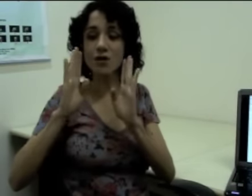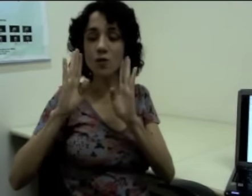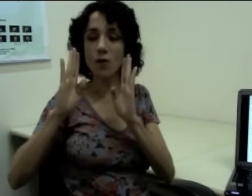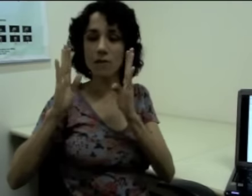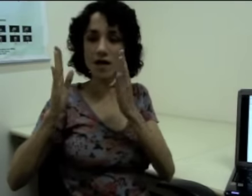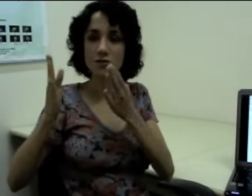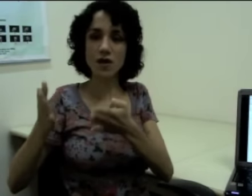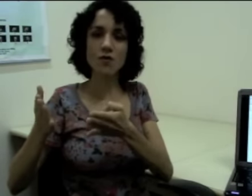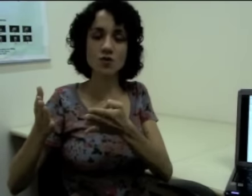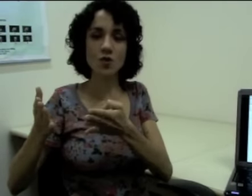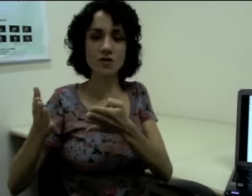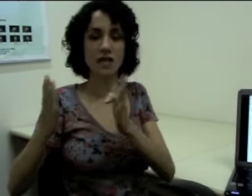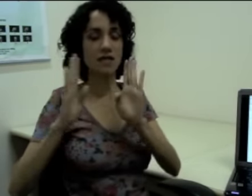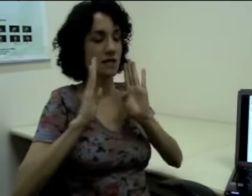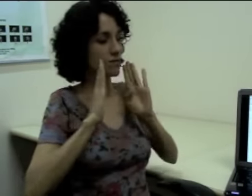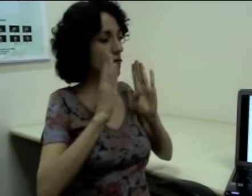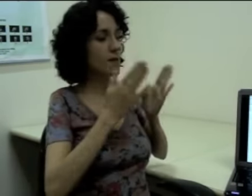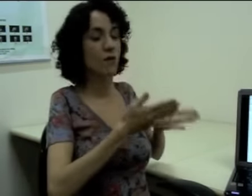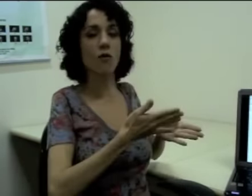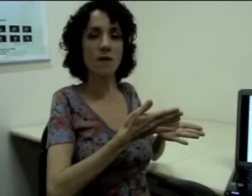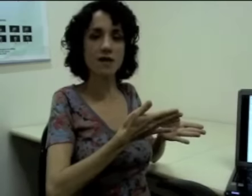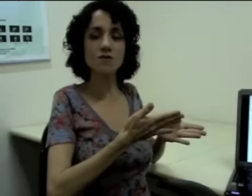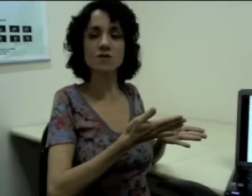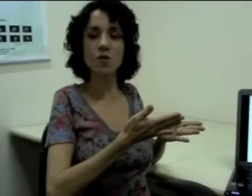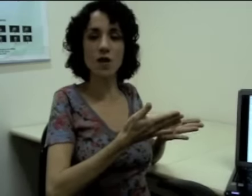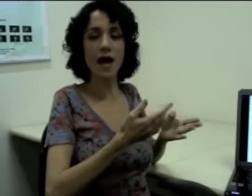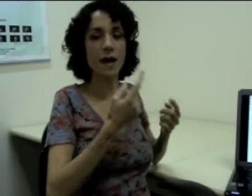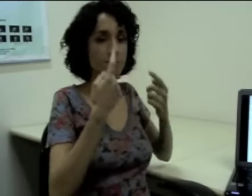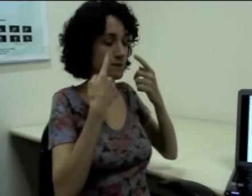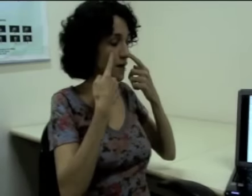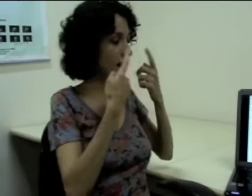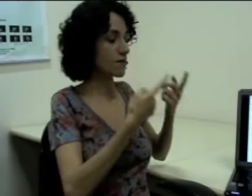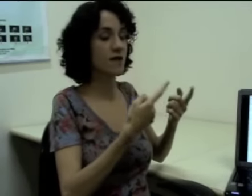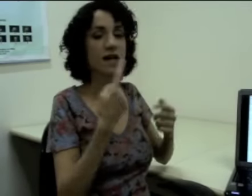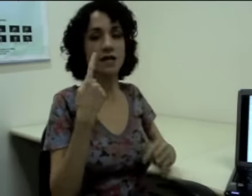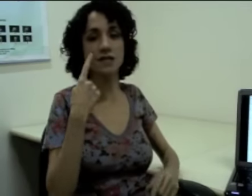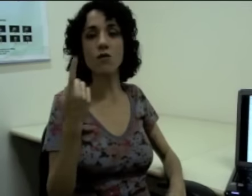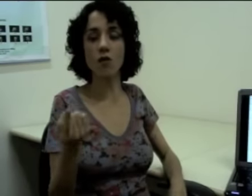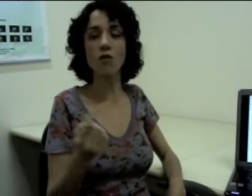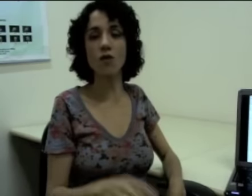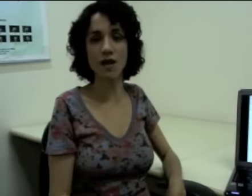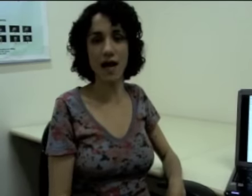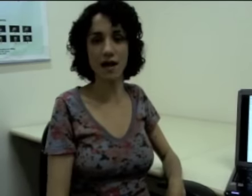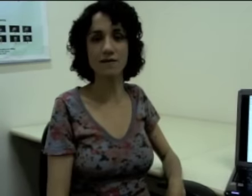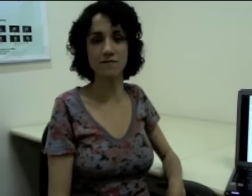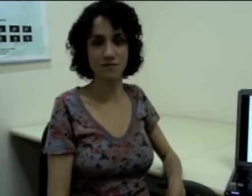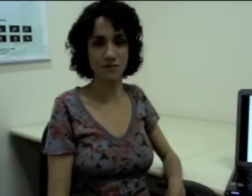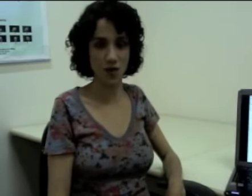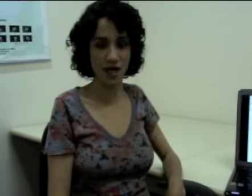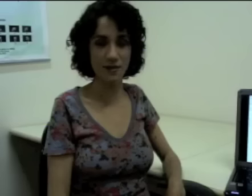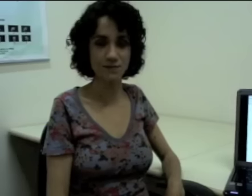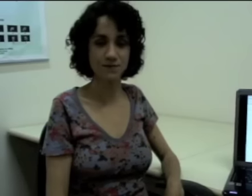E no momento em que eu estou sinalizando também eu começo a explorar a referência com o olhar, ok?